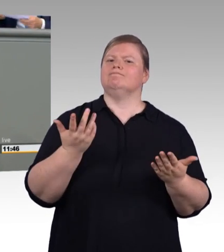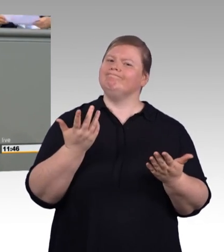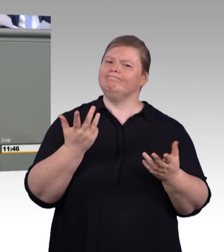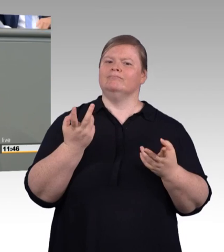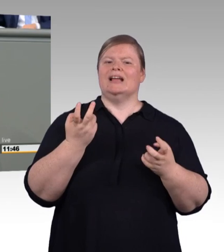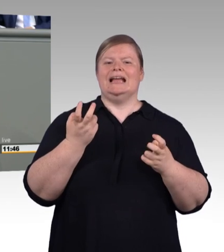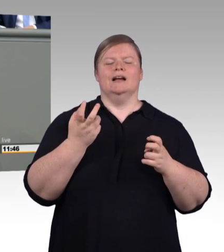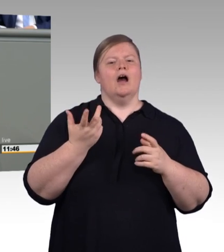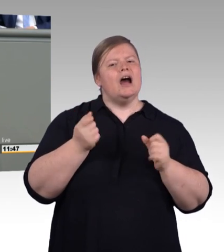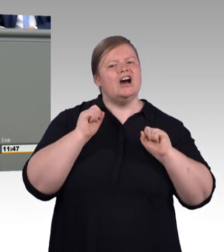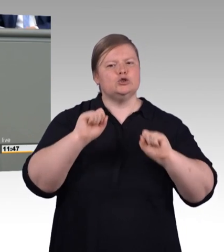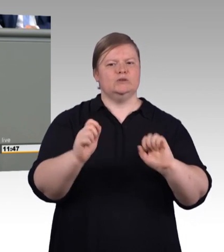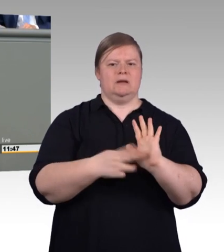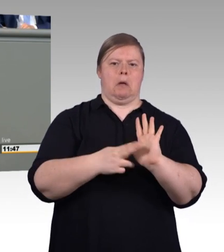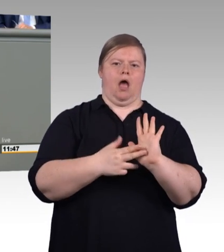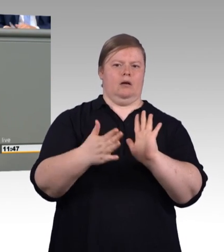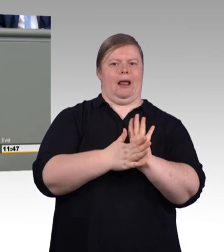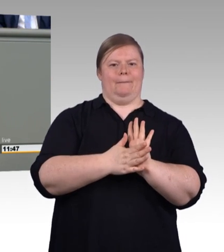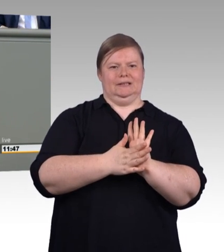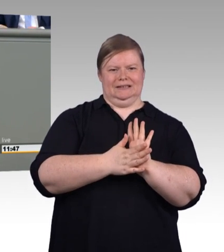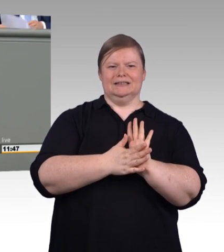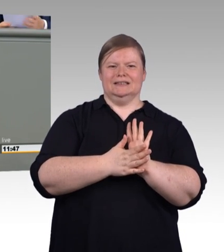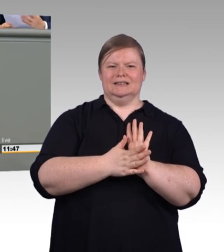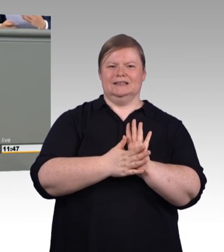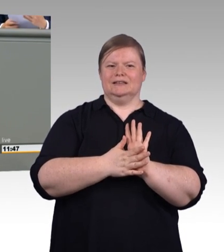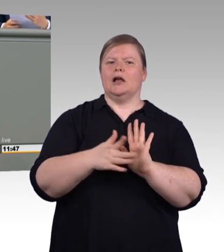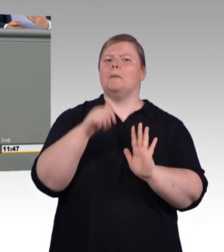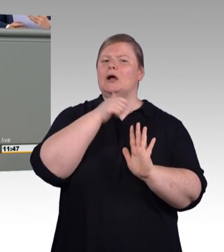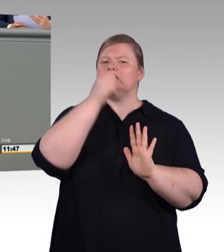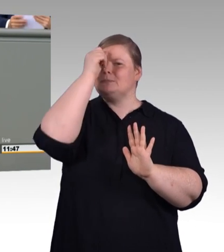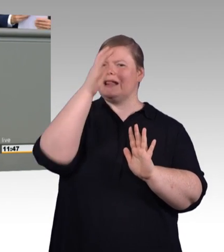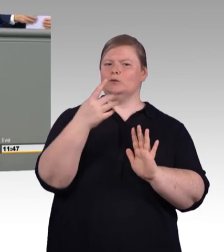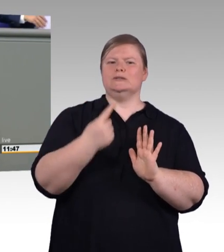Für ihre betriebliche Praxisphase haben sie ein Recht auf einen betrieblichen Ausbildungsplan